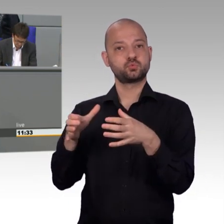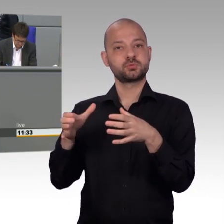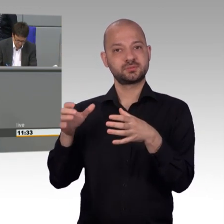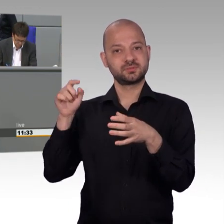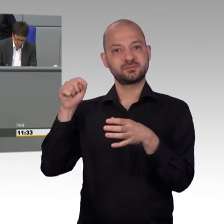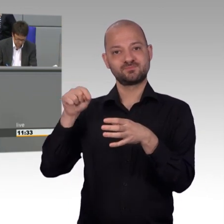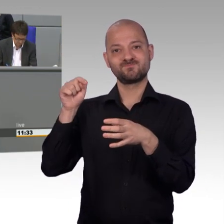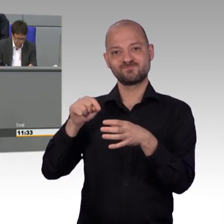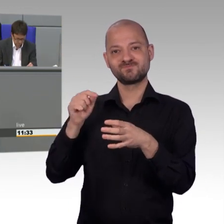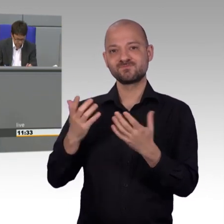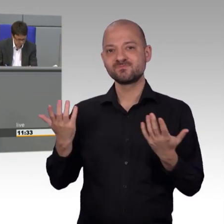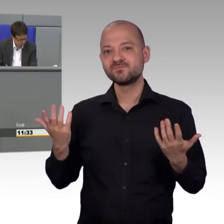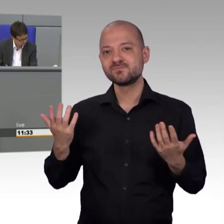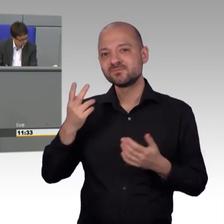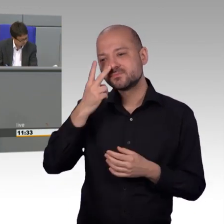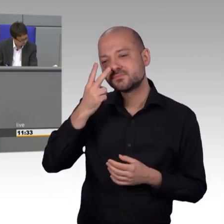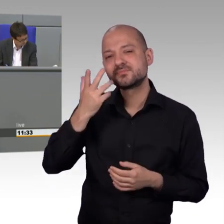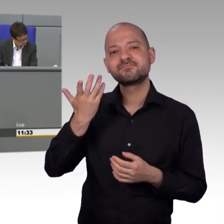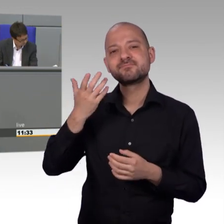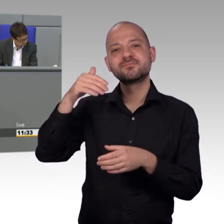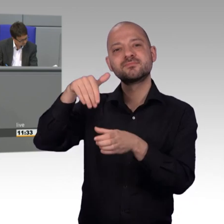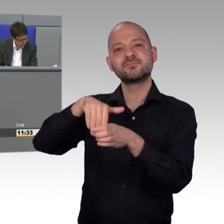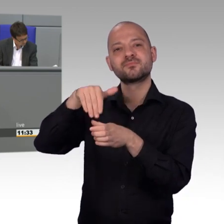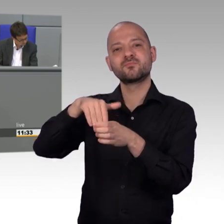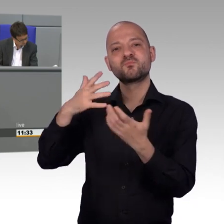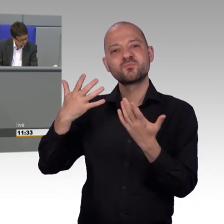Gefordert, ich kann es Ihnen erklären, [Zwischenrufe]